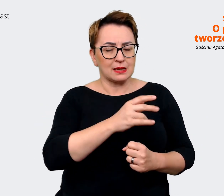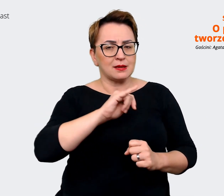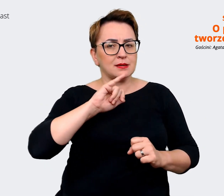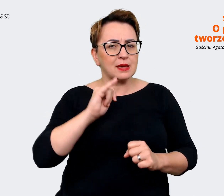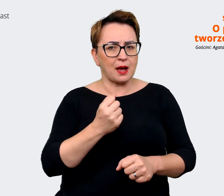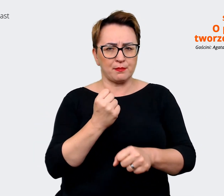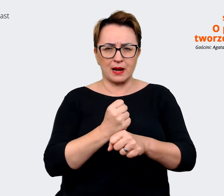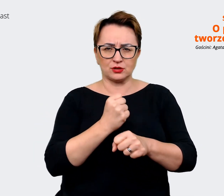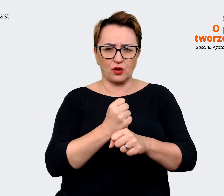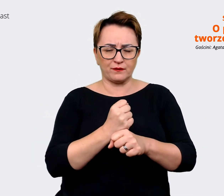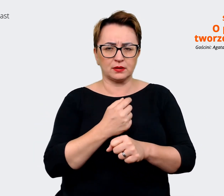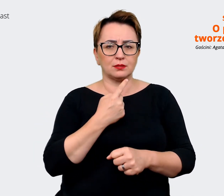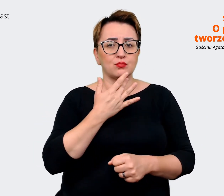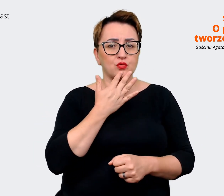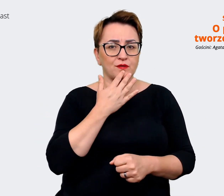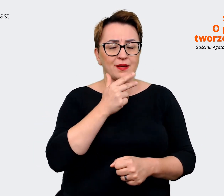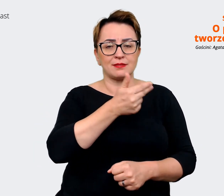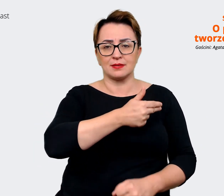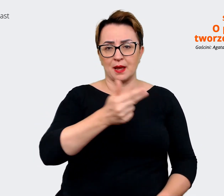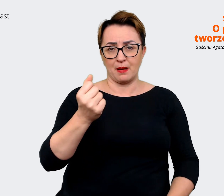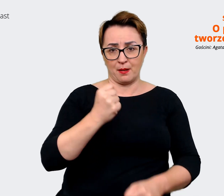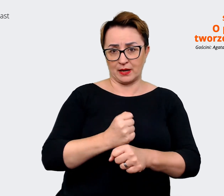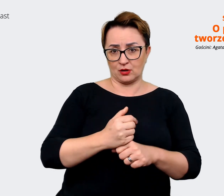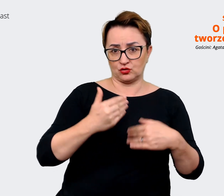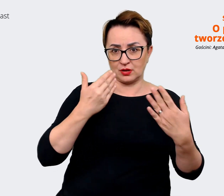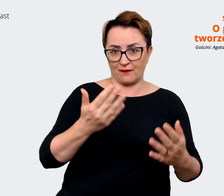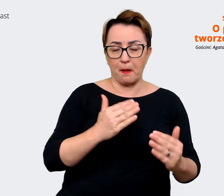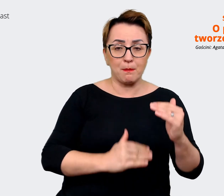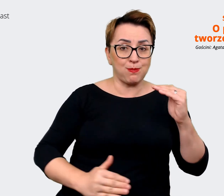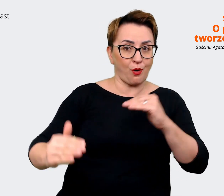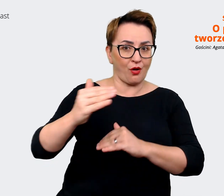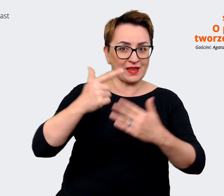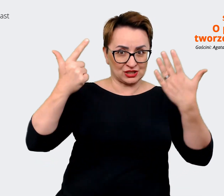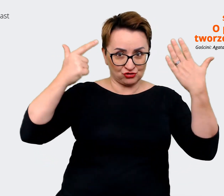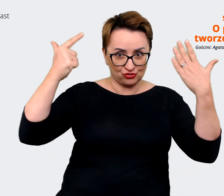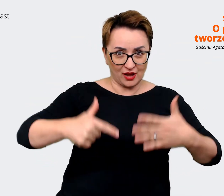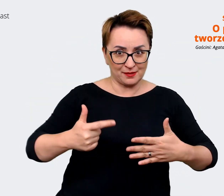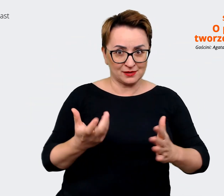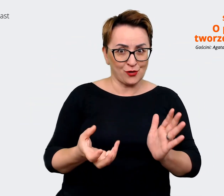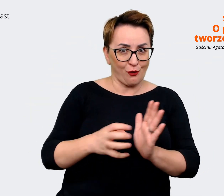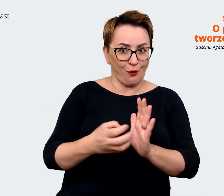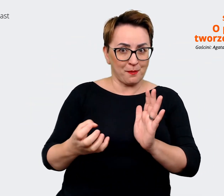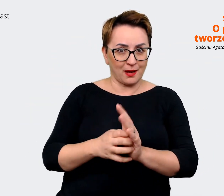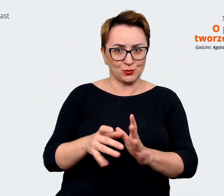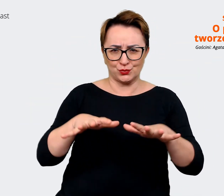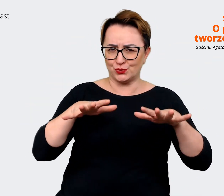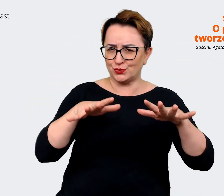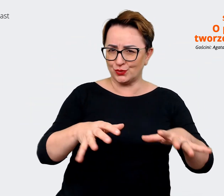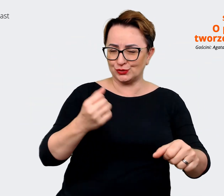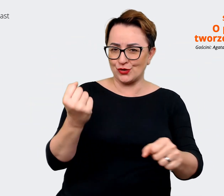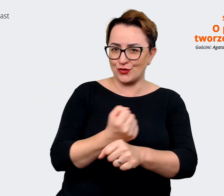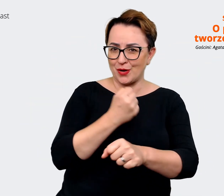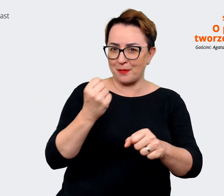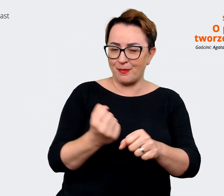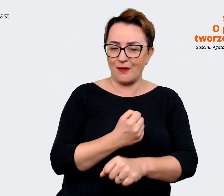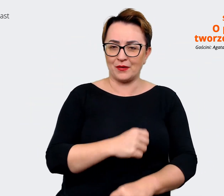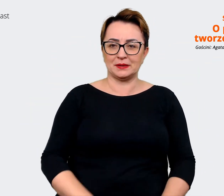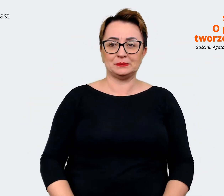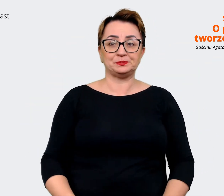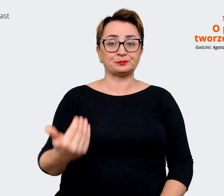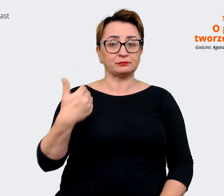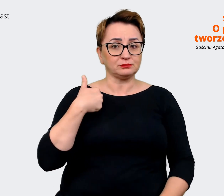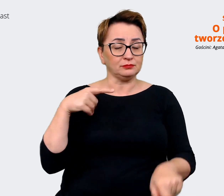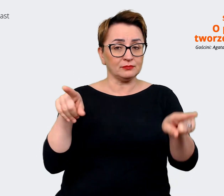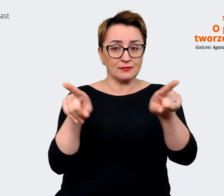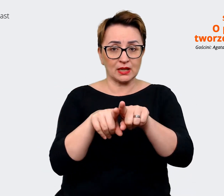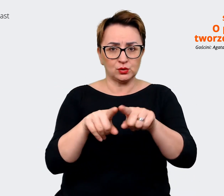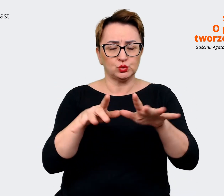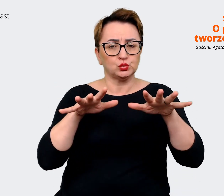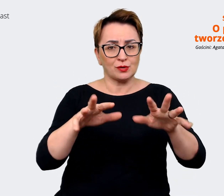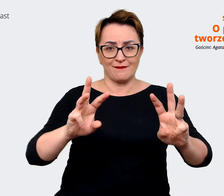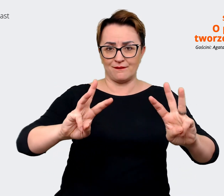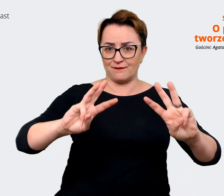się na temat pracodawcy. Ponad 7000 komentarzy. Przeprowadziliśmy szereg warsztatów z pracownikami